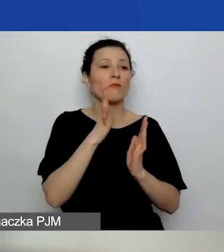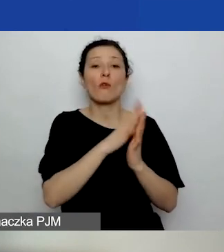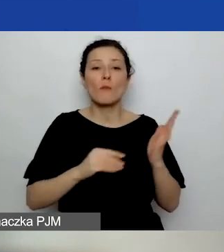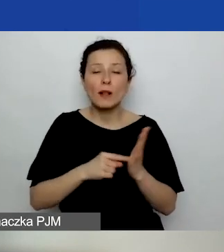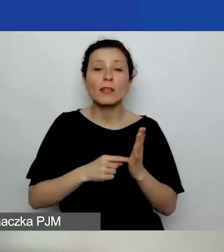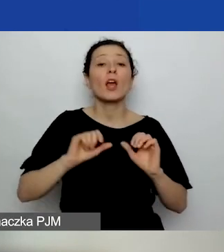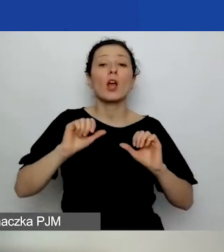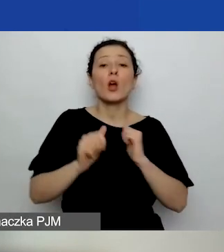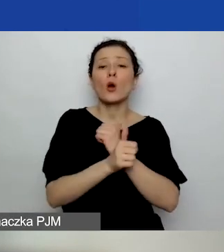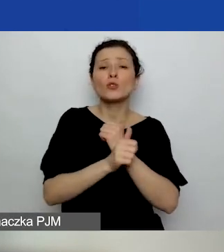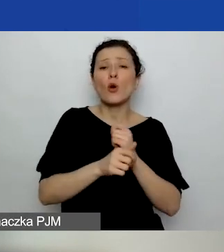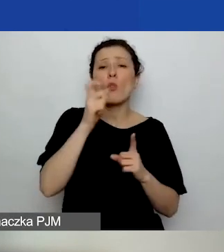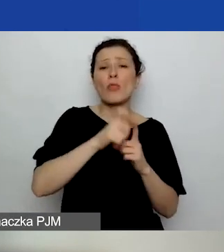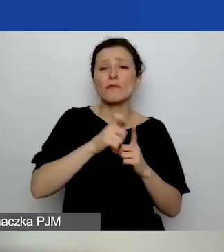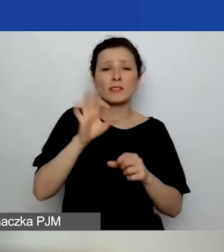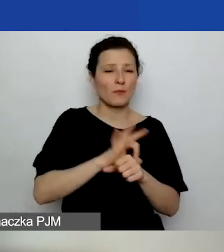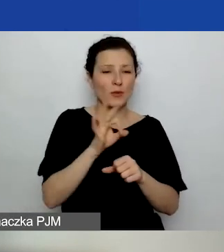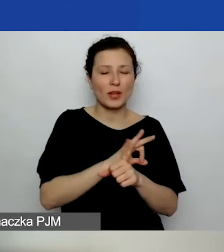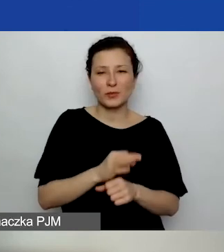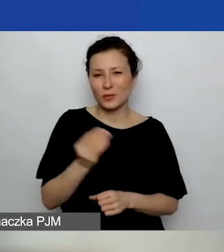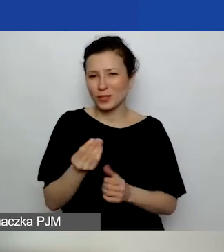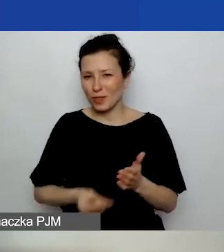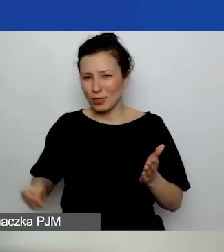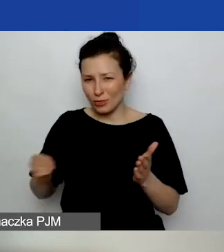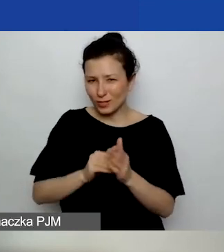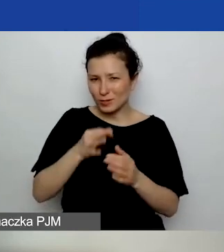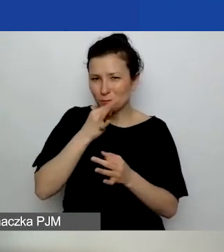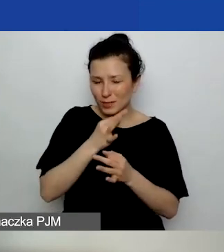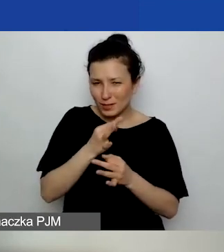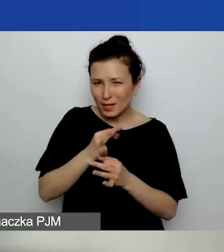Jeszcze dopisując pytanie, które padło na podobny temat: